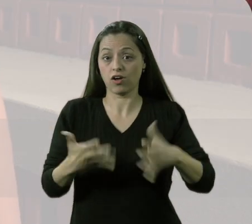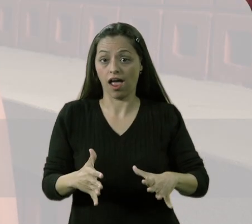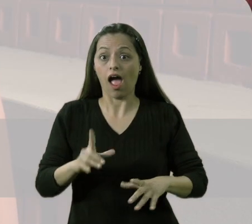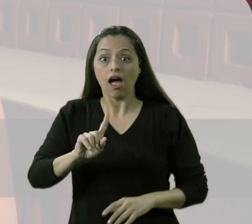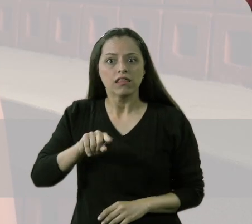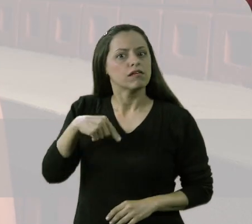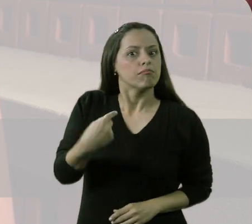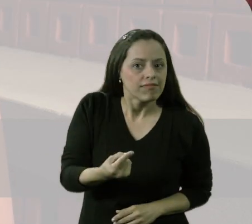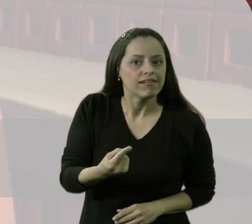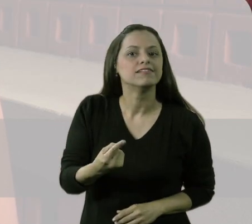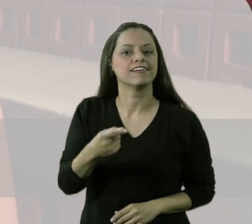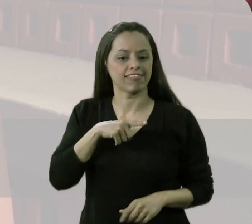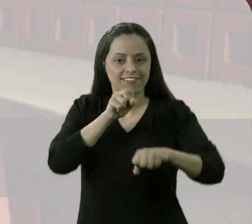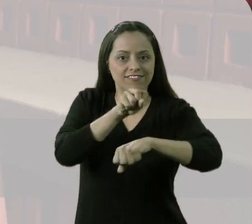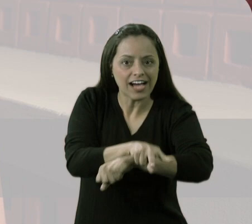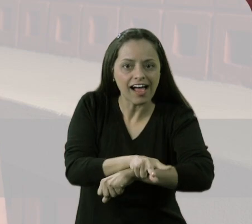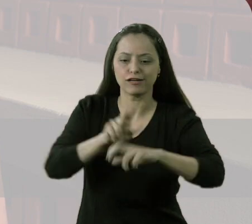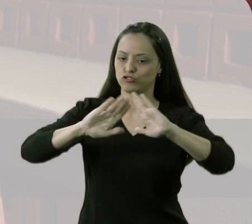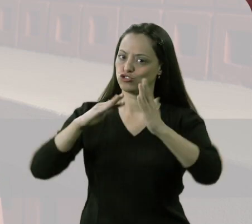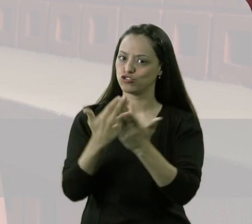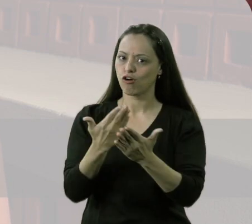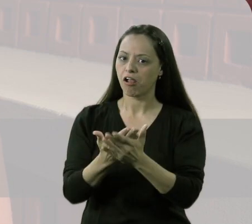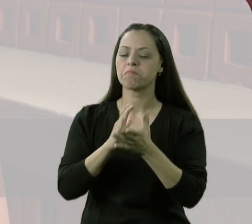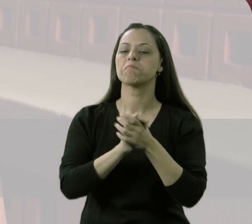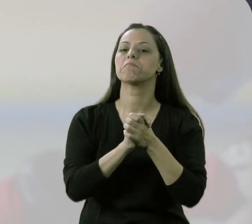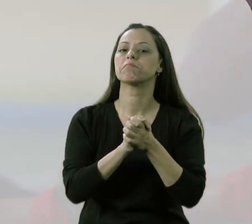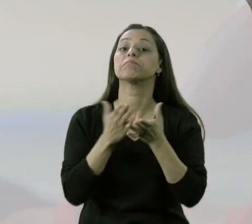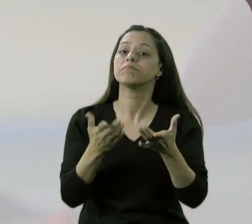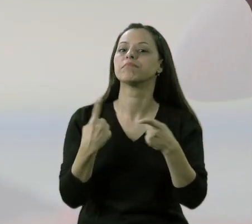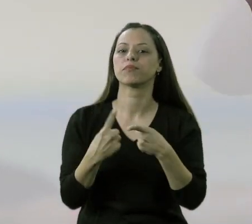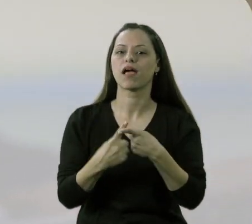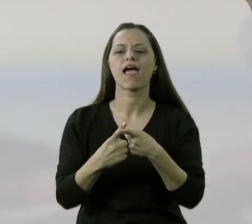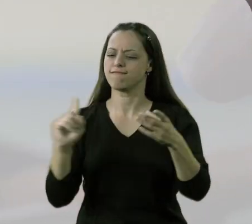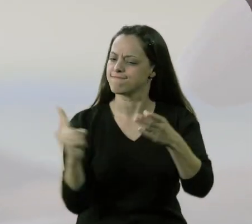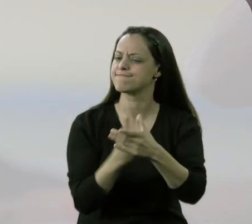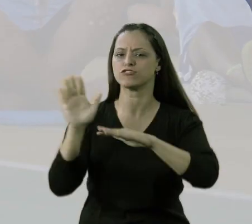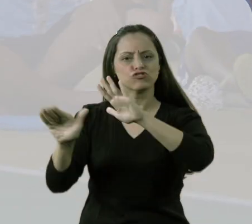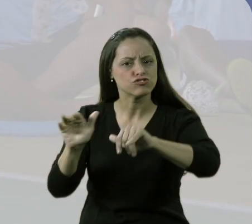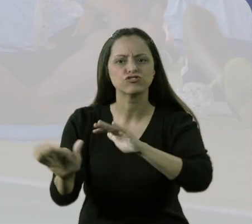Agora, depois que ele passou aqui para o colégio, o colégio está de parabéns, porque tudo o colocam para participar,